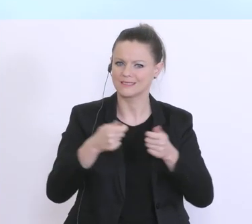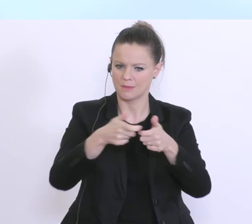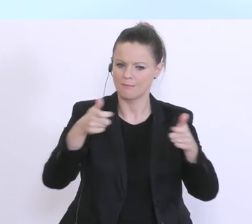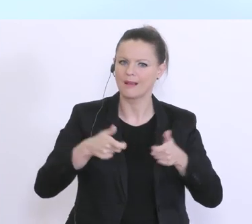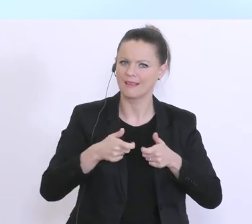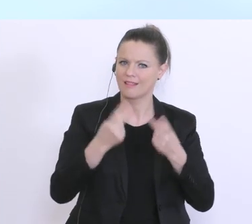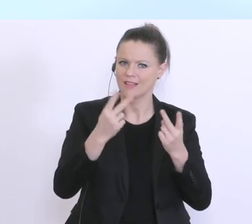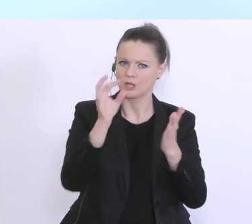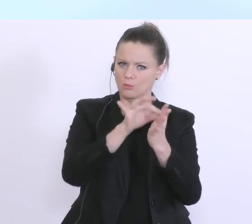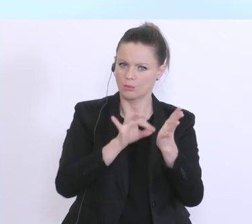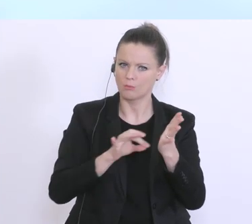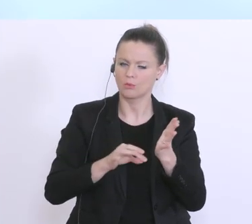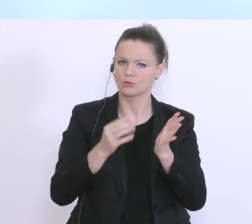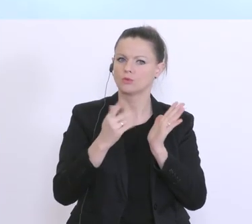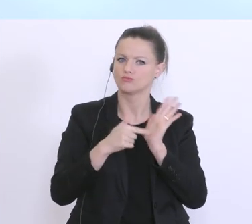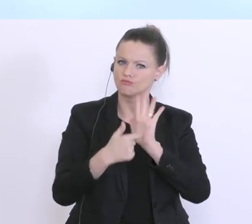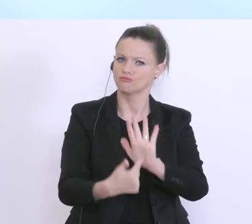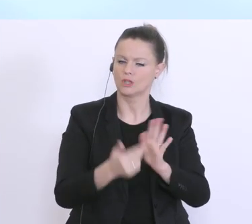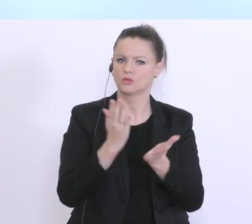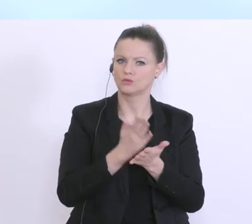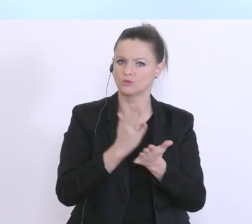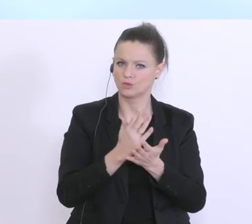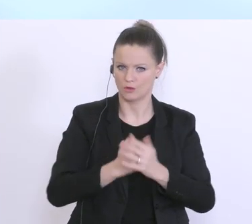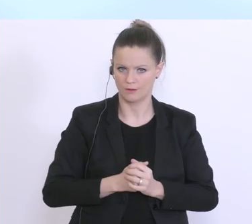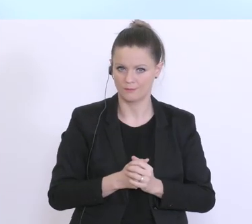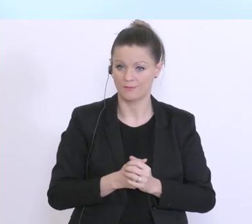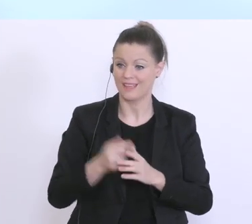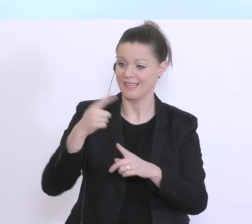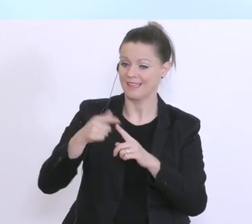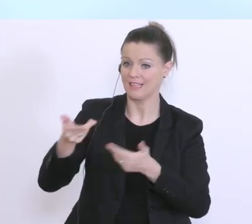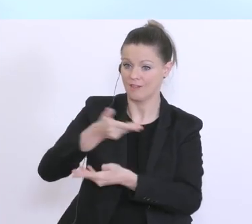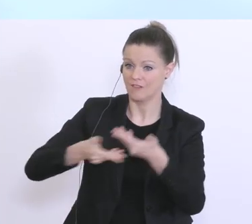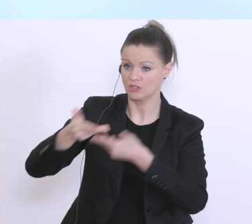das zwischen Bundesregierung und den Vertretern der Kreditwirtschaft entsprechend vereinbart